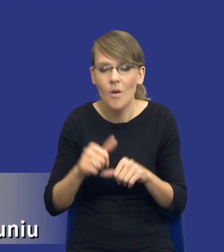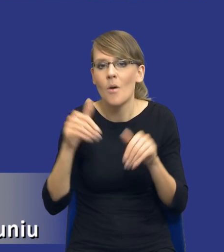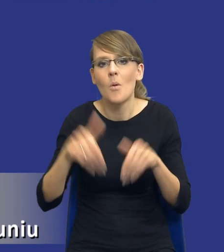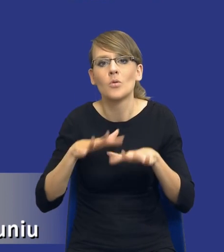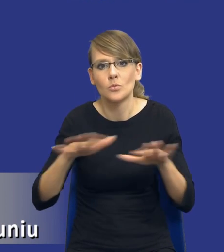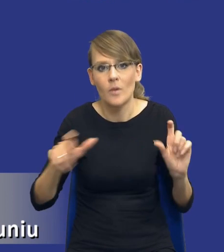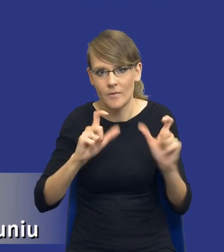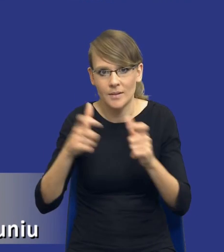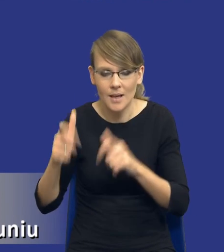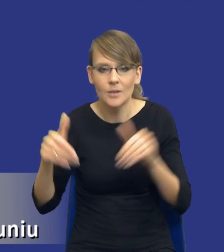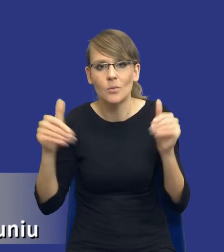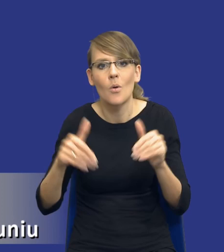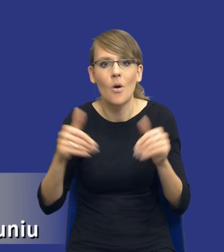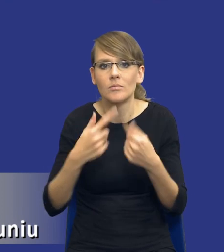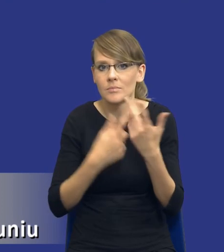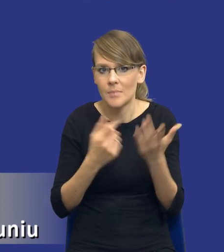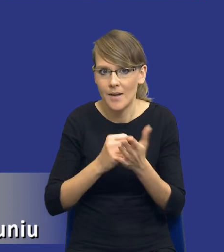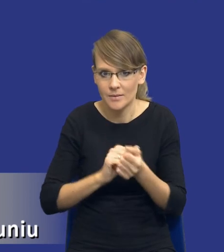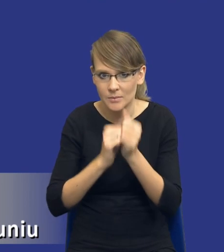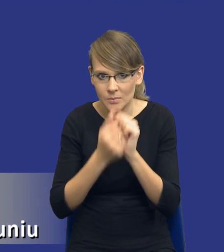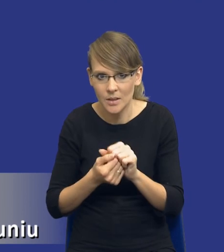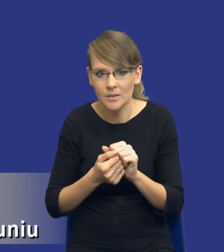Mogą się zmienić pewne kwestie, no nawet zobaczcie drodzy Państwo, taka